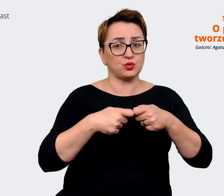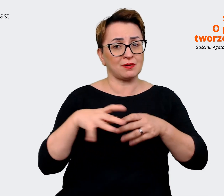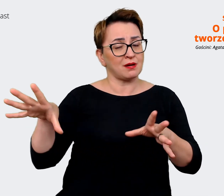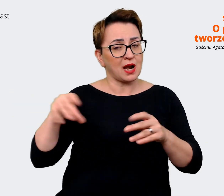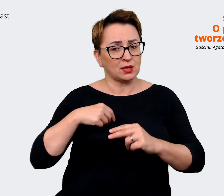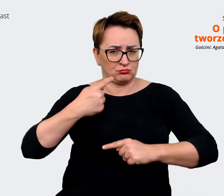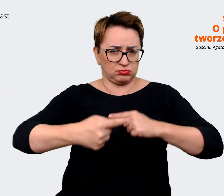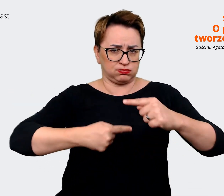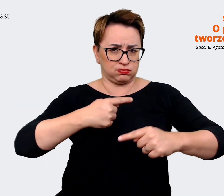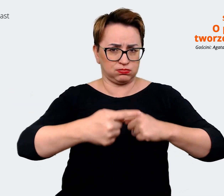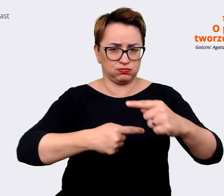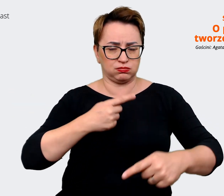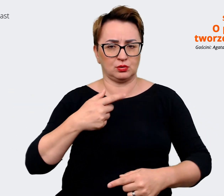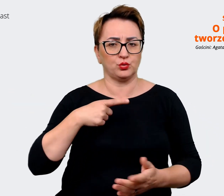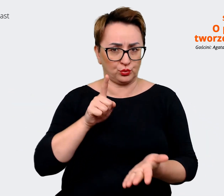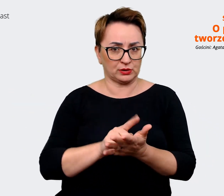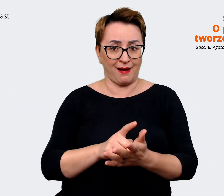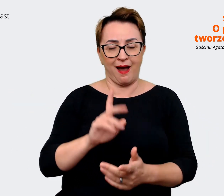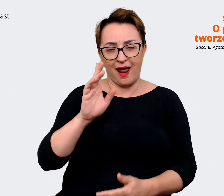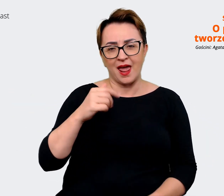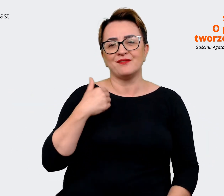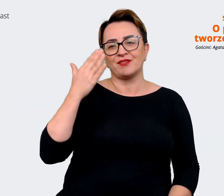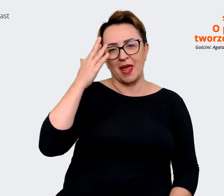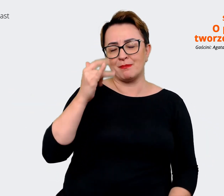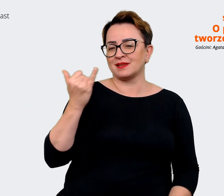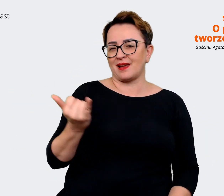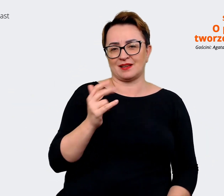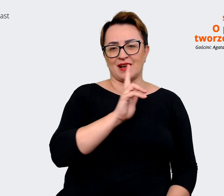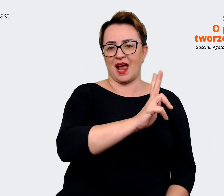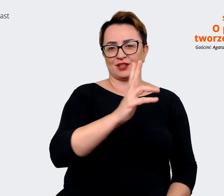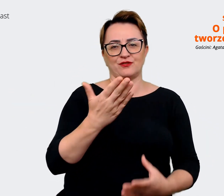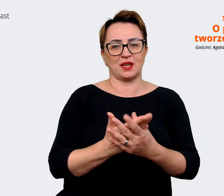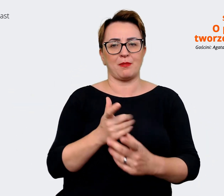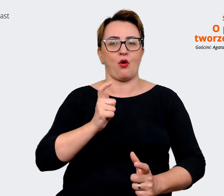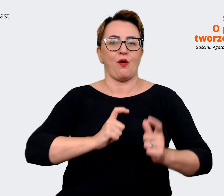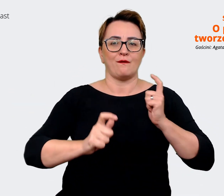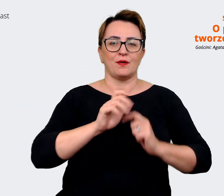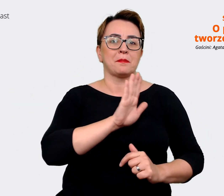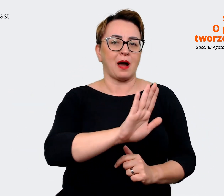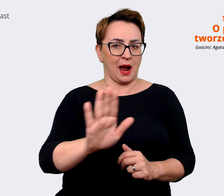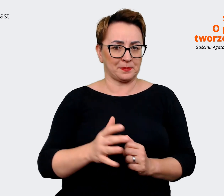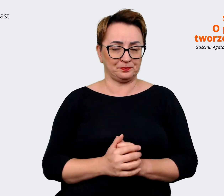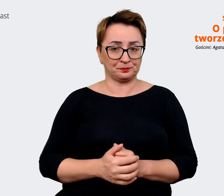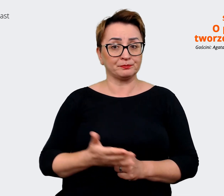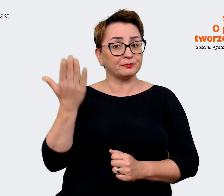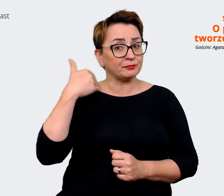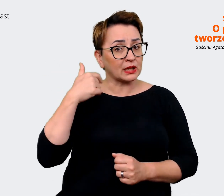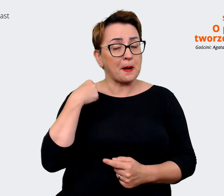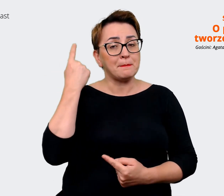że nie zawsze można mieć taki komfort i myślałam kiedyś, jakby co by to mogło być taką wersją